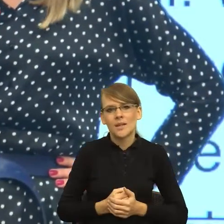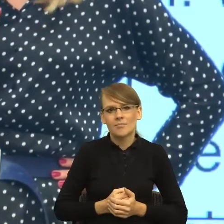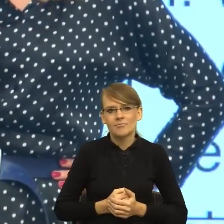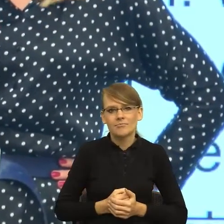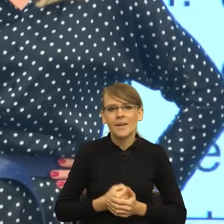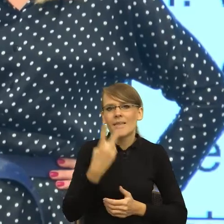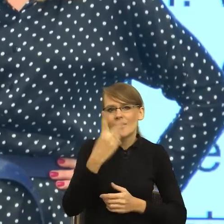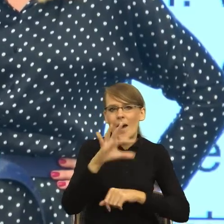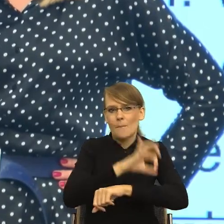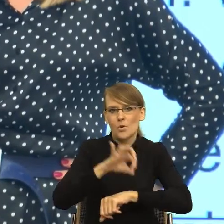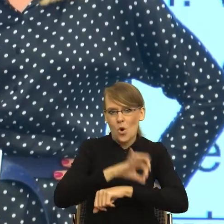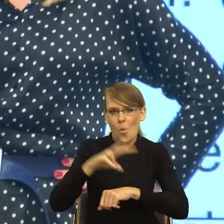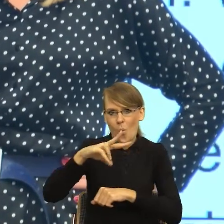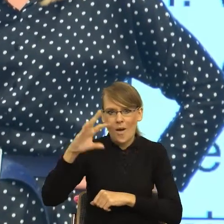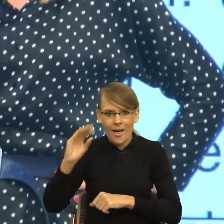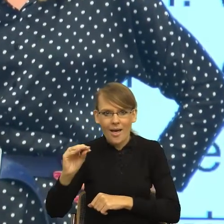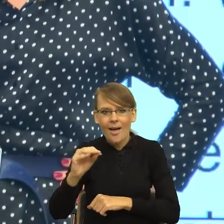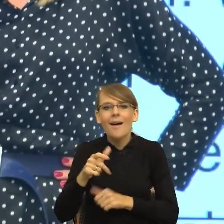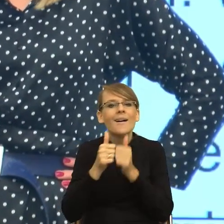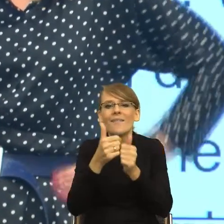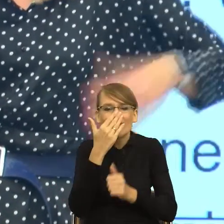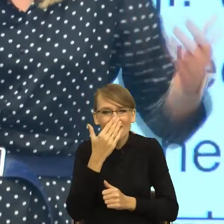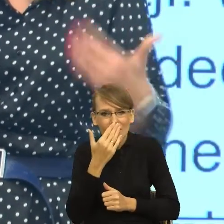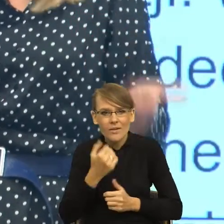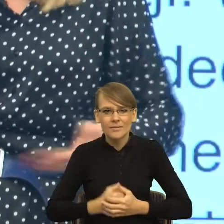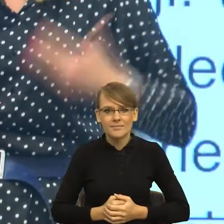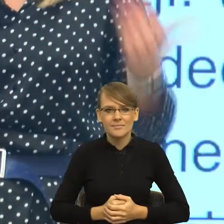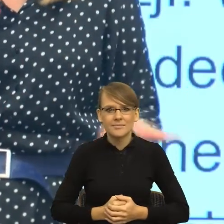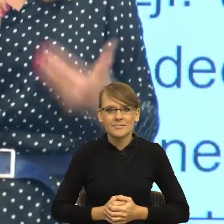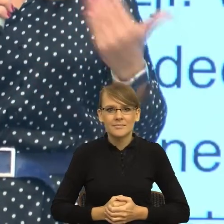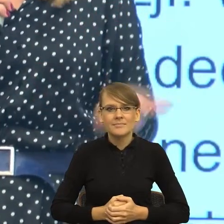unijnych, które mają za zadanie unowocześnić, zmodernizować sposób